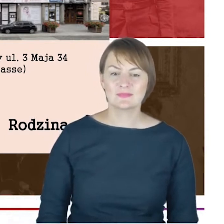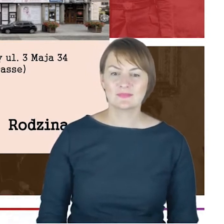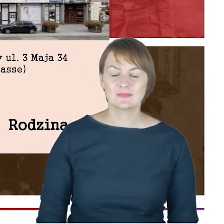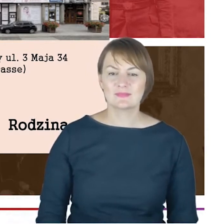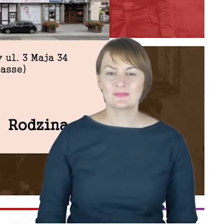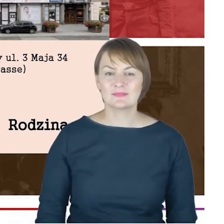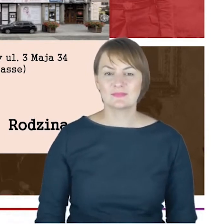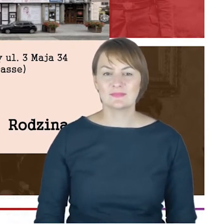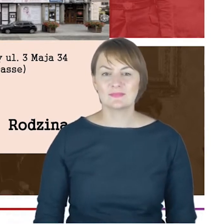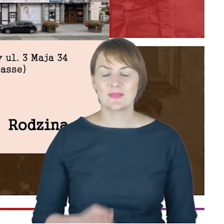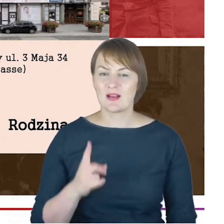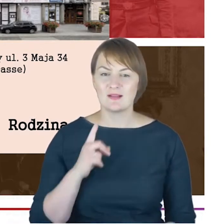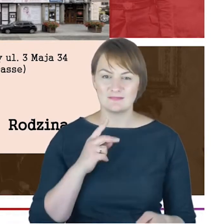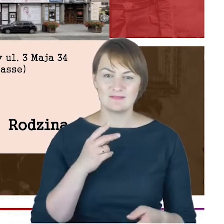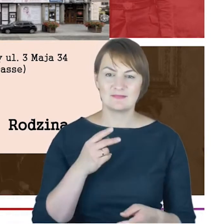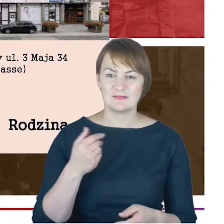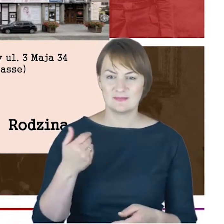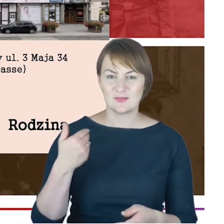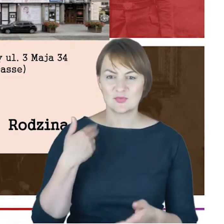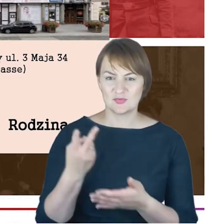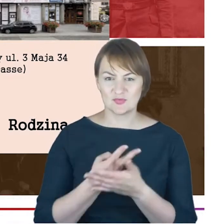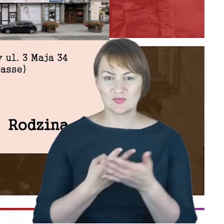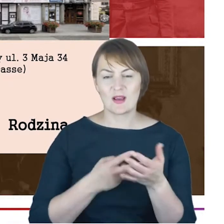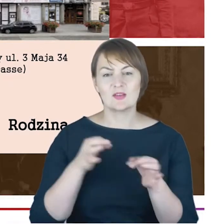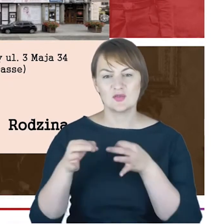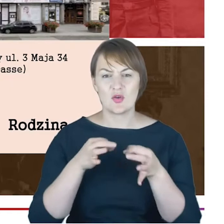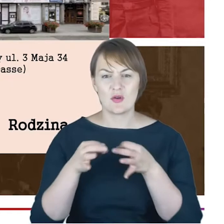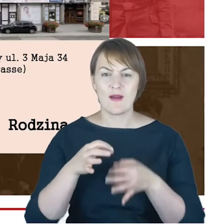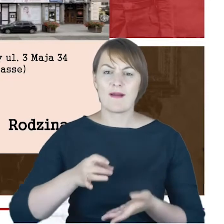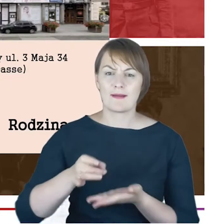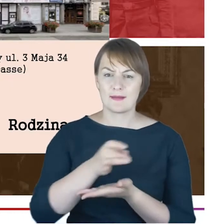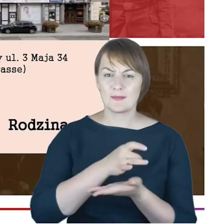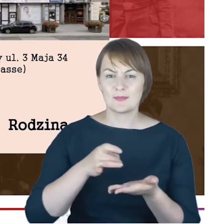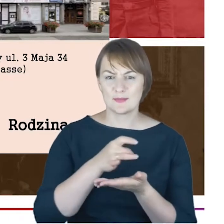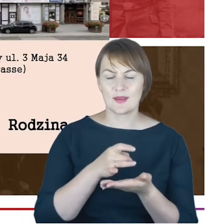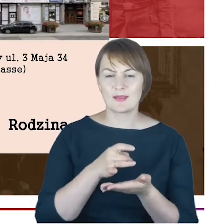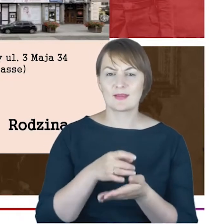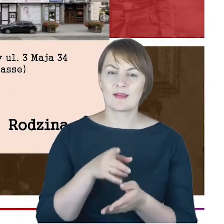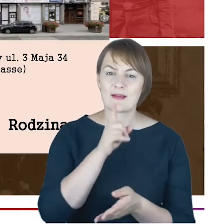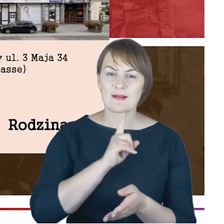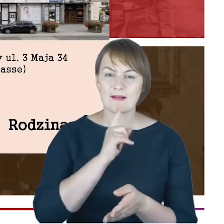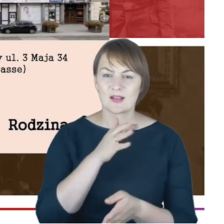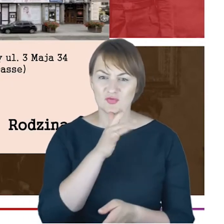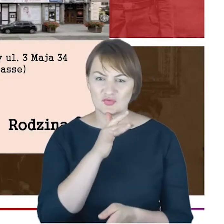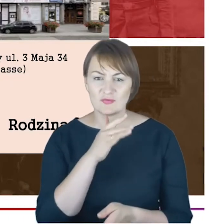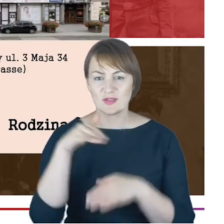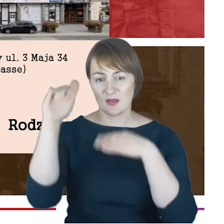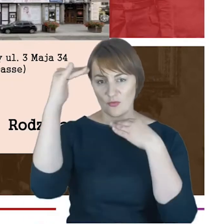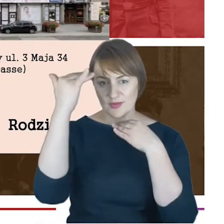kiedy po raz pierwszy czytałam historię gminy wyznaniowej w Katowicach, to przy takim mikro paragrafie poświęconym,